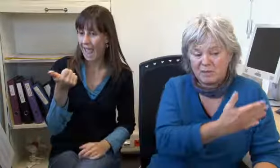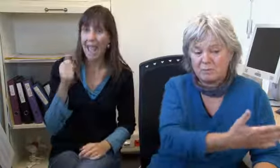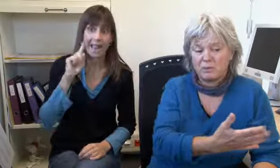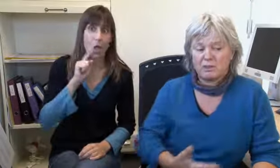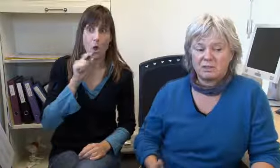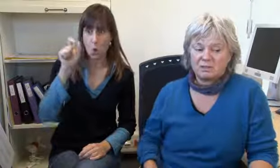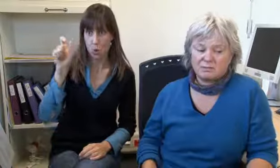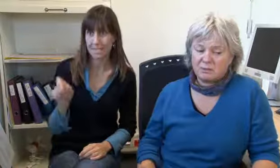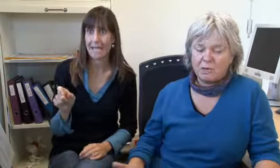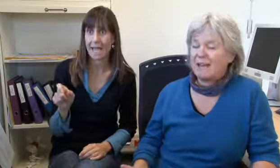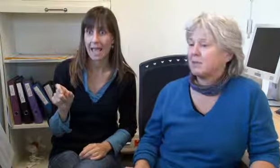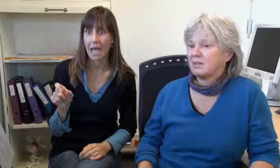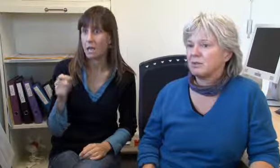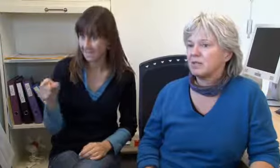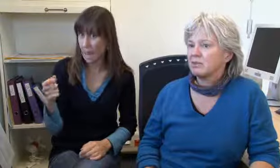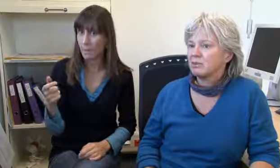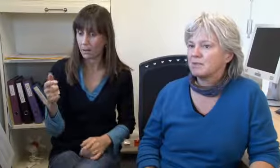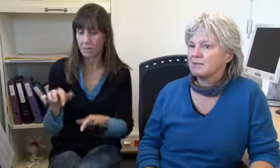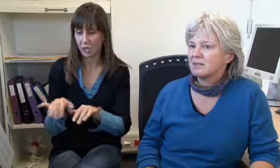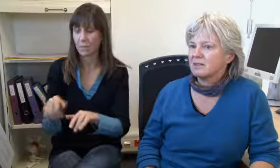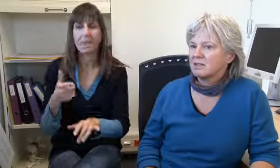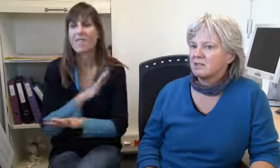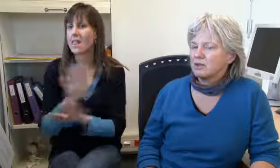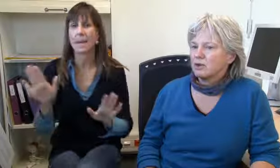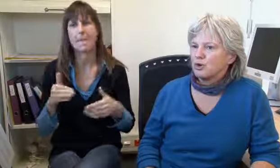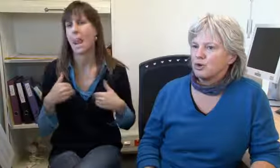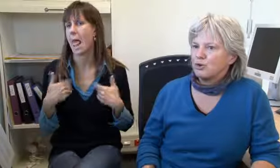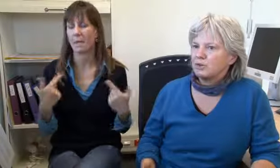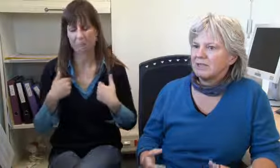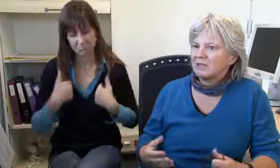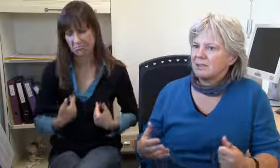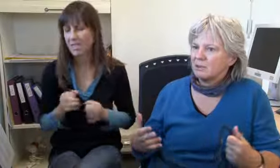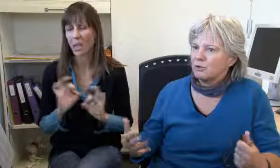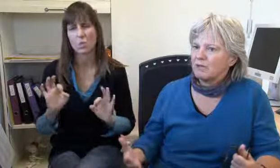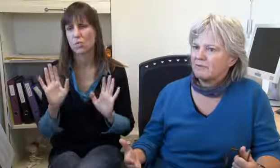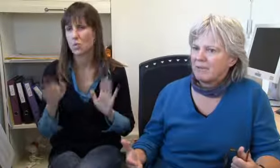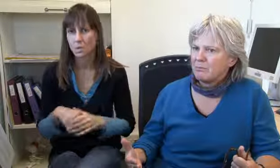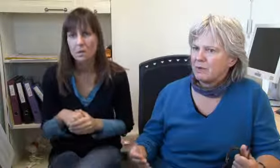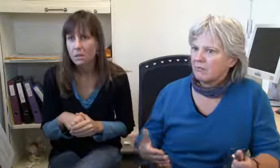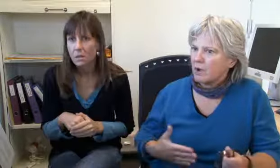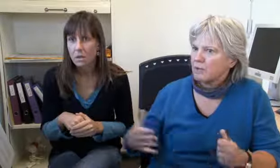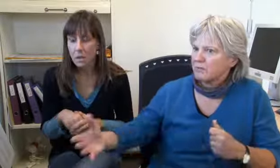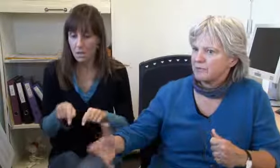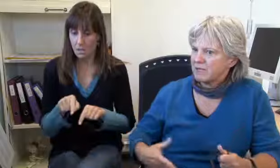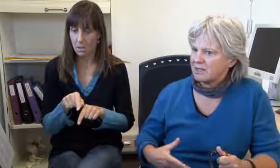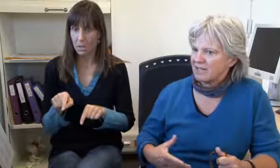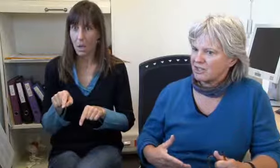Oder eine Gehörlose die schreibt, sie möchte nicht mehr leben, es gehe ihr nicht mehr gut.